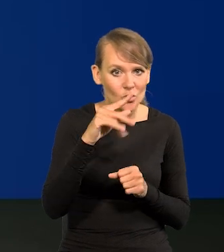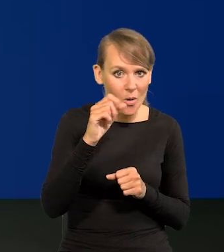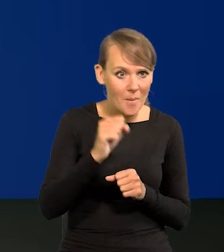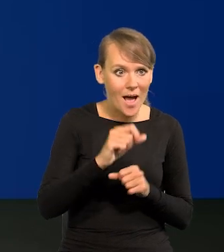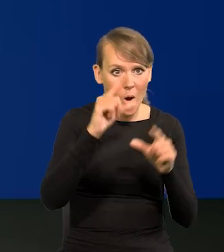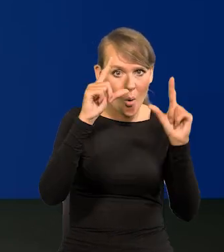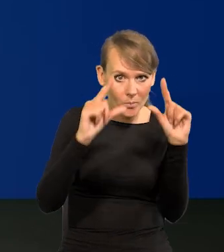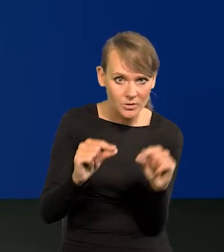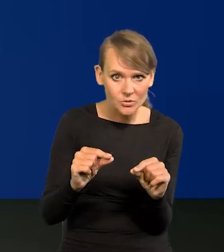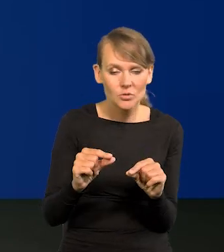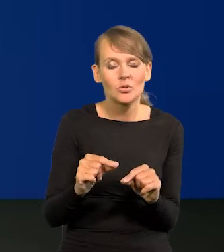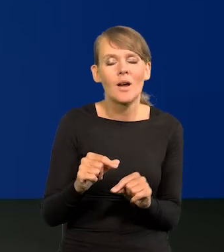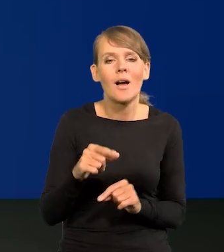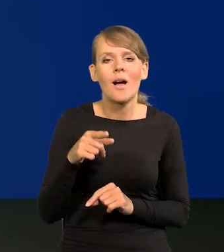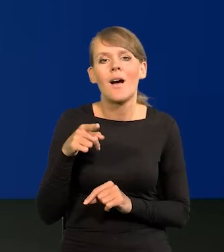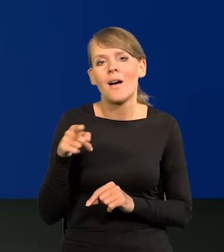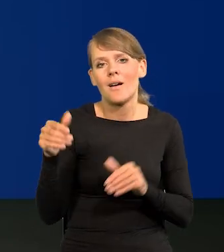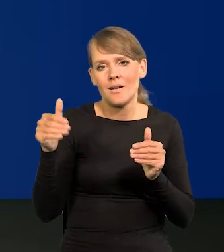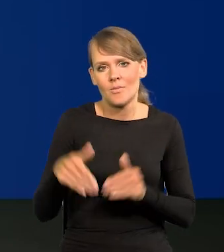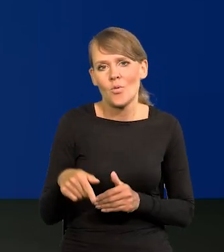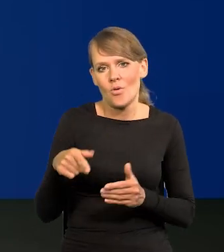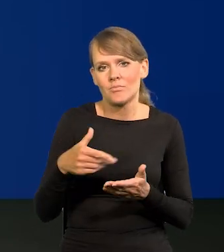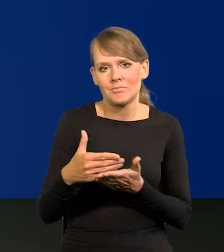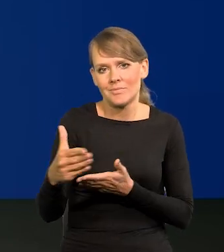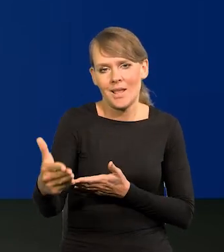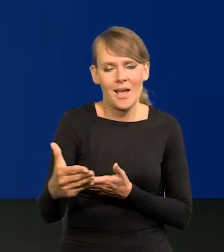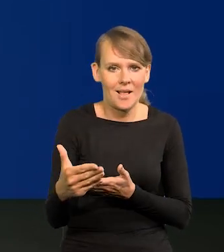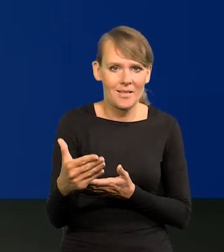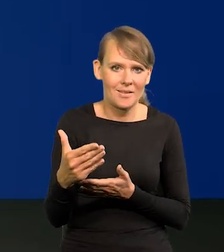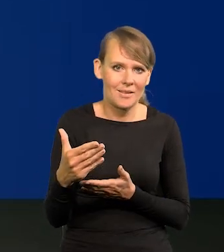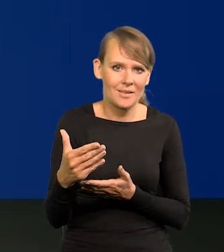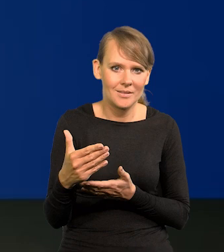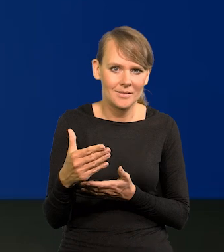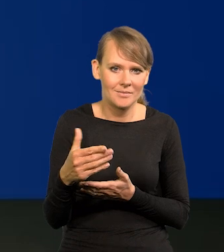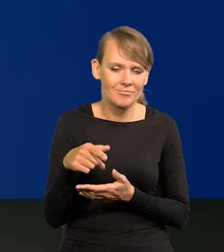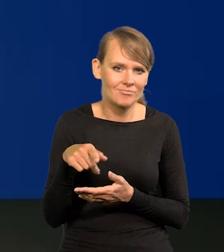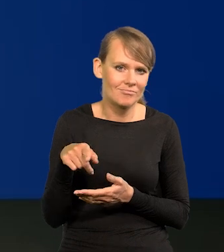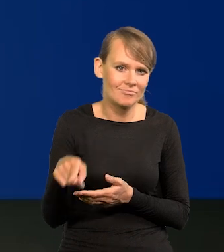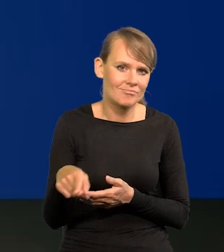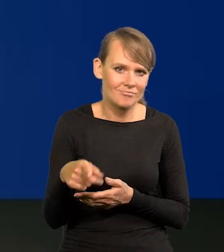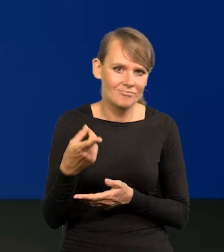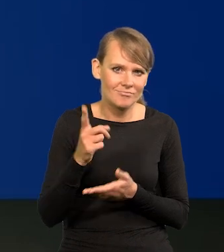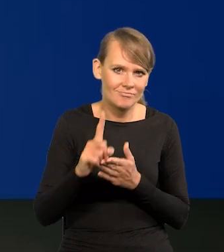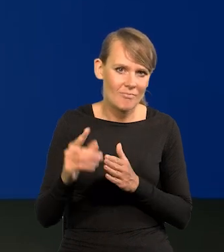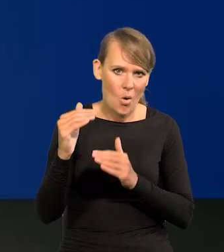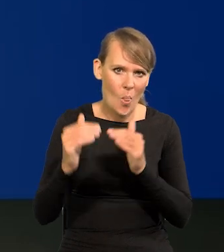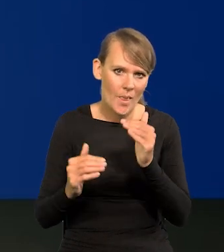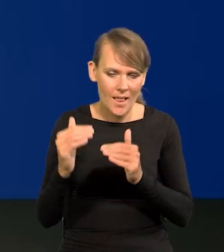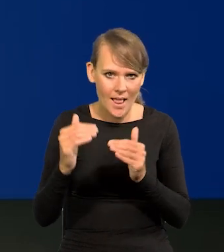mogą wytrącić tą ścieżkę z tego dopuszczalnego pasma odchyleń